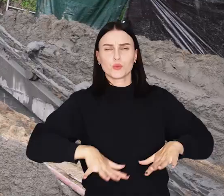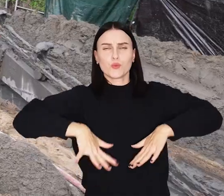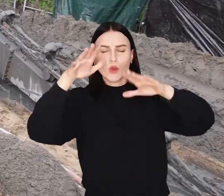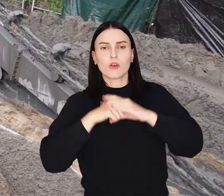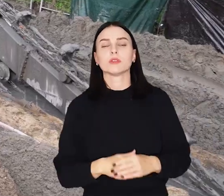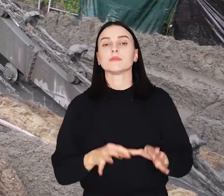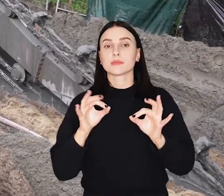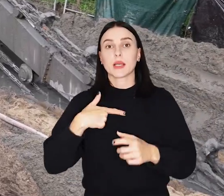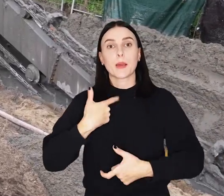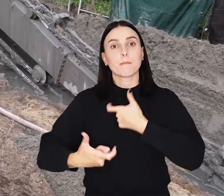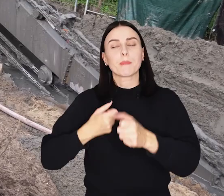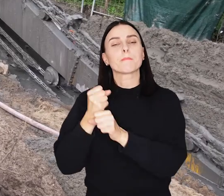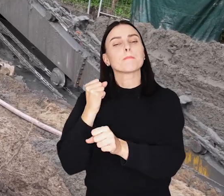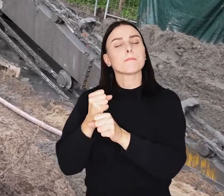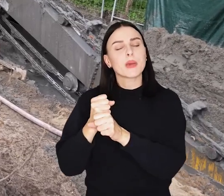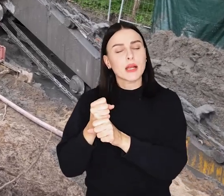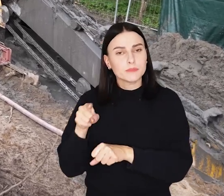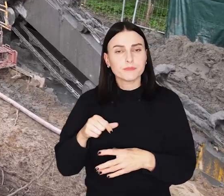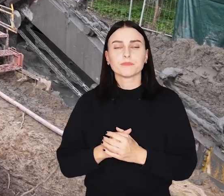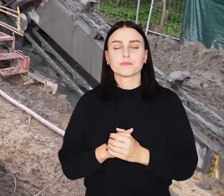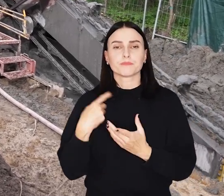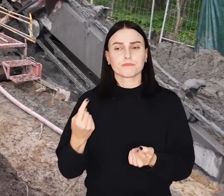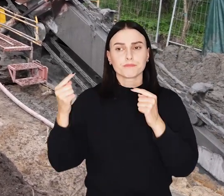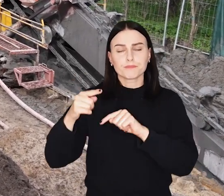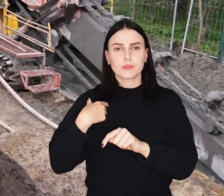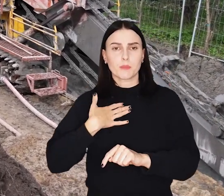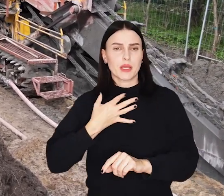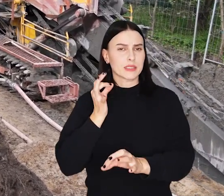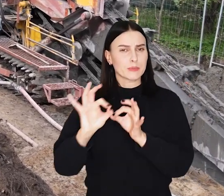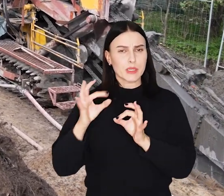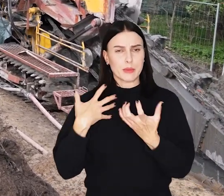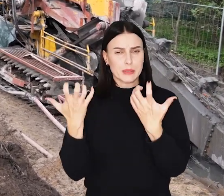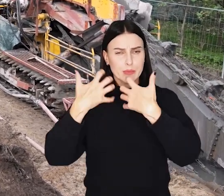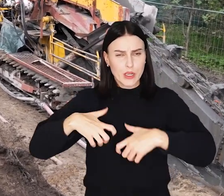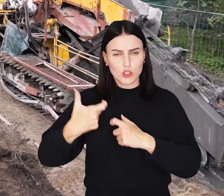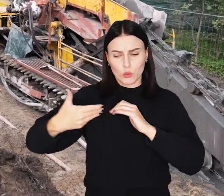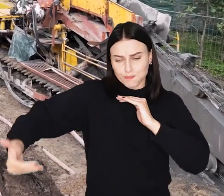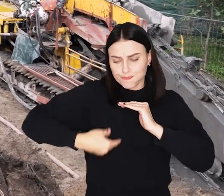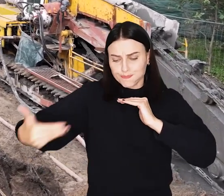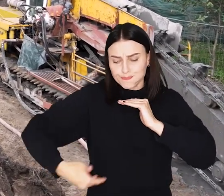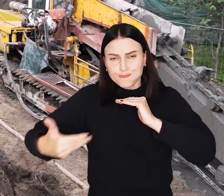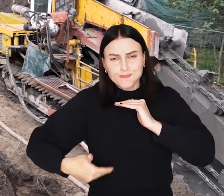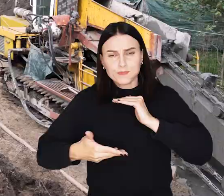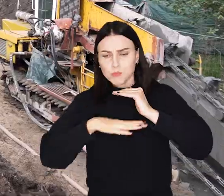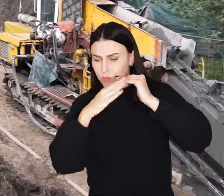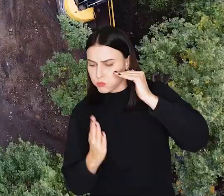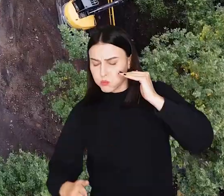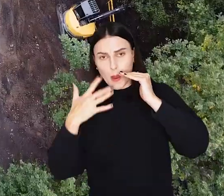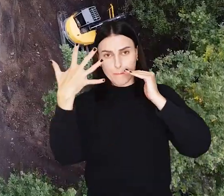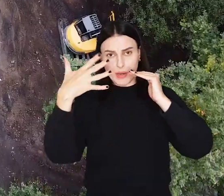Obecnie trwają tam intensywne prace. Ekipy budowlane przy pomocy wielkiej maszyny - trenchera - przekopują wał do głębokości pięciu metrów.